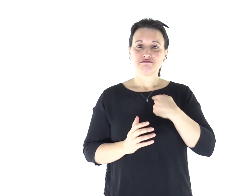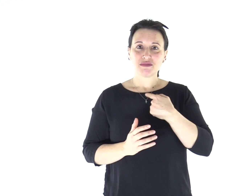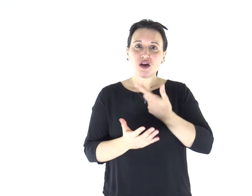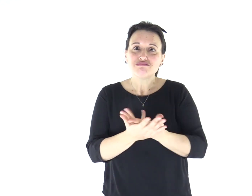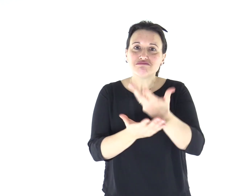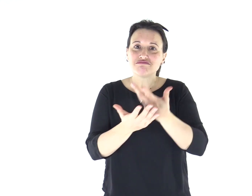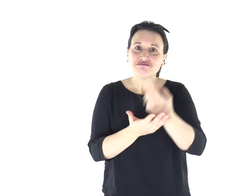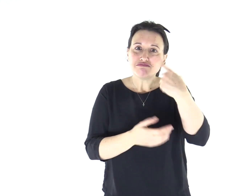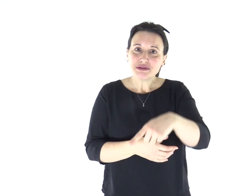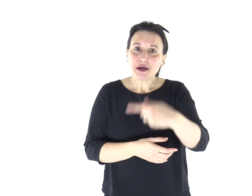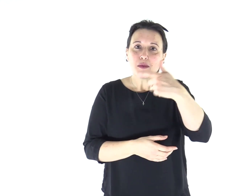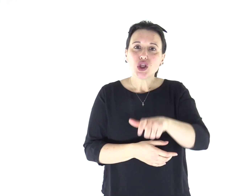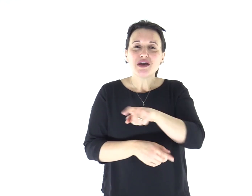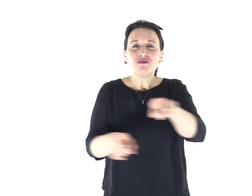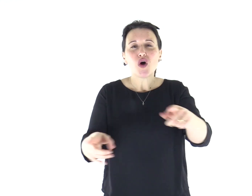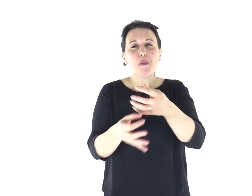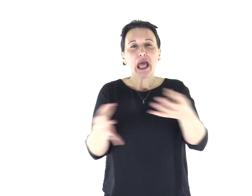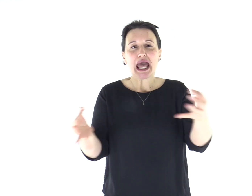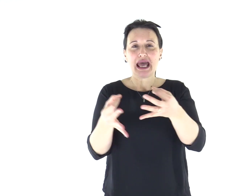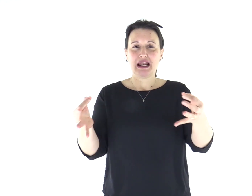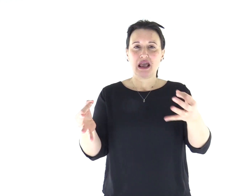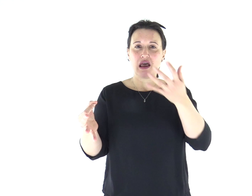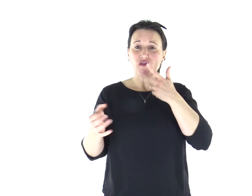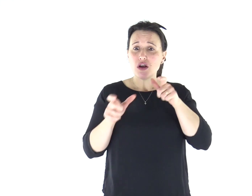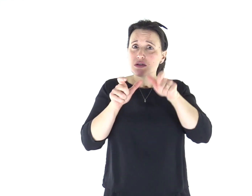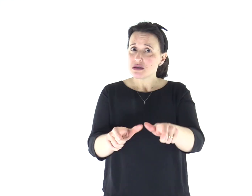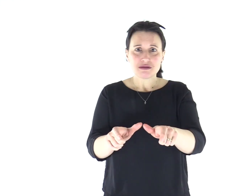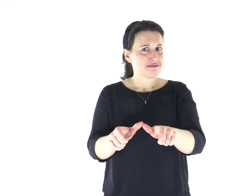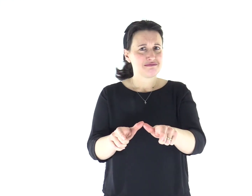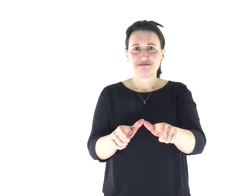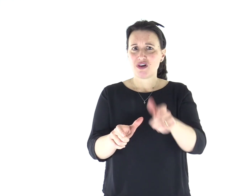Questo lo dico per il vostro bene: non per gettarvi un laccio,